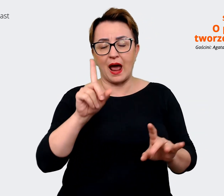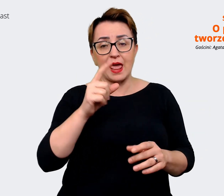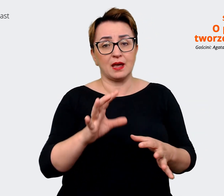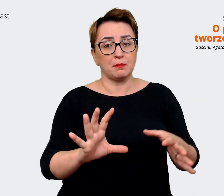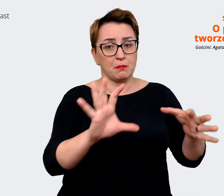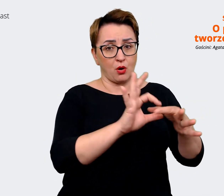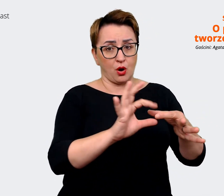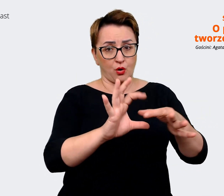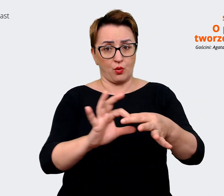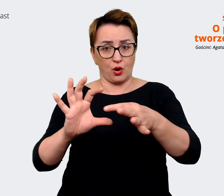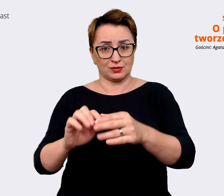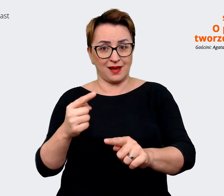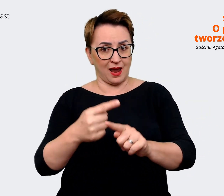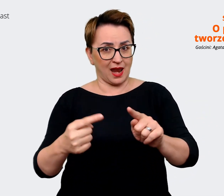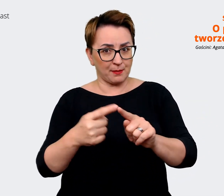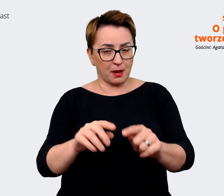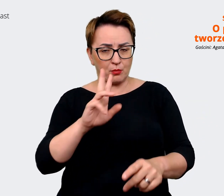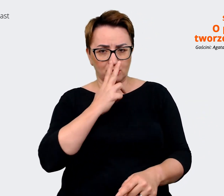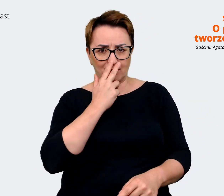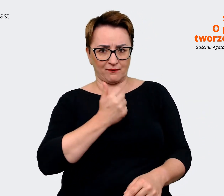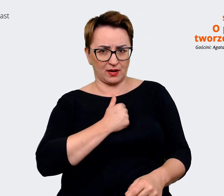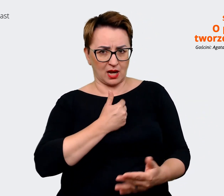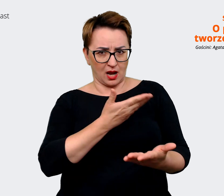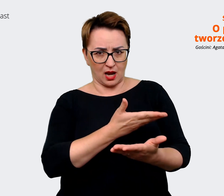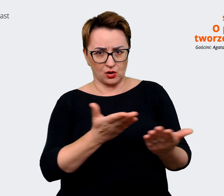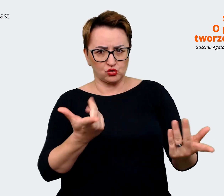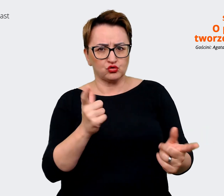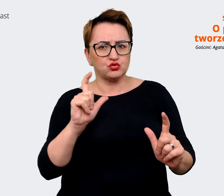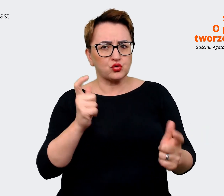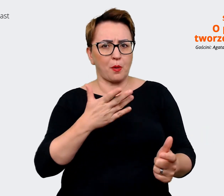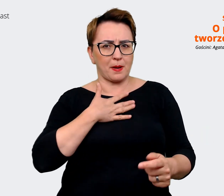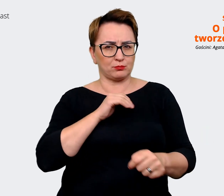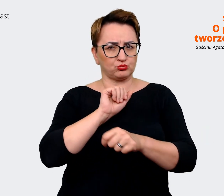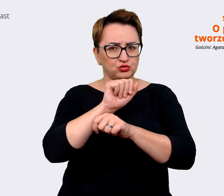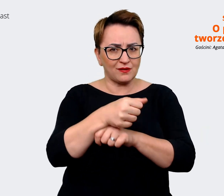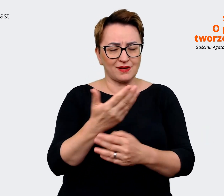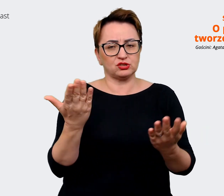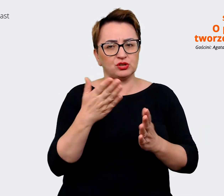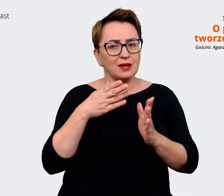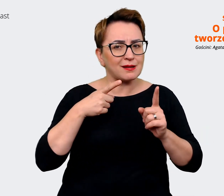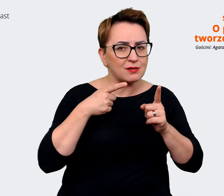jakby co w tej chwili jest przewagą, dokąd idziemy, na ile to się spina już w tym momencie,